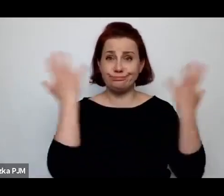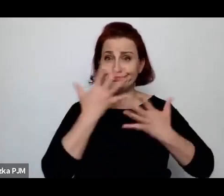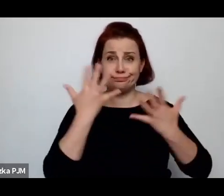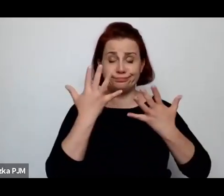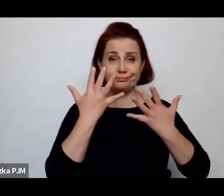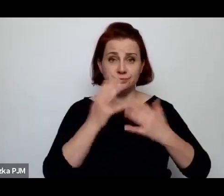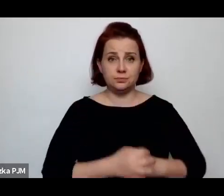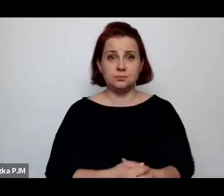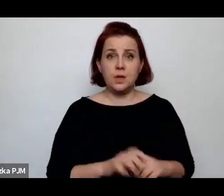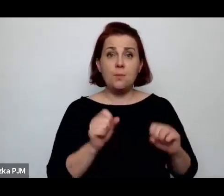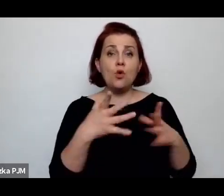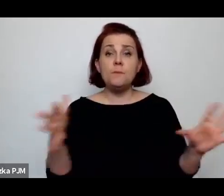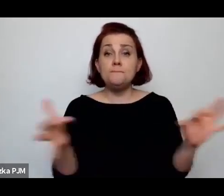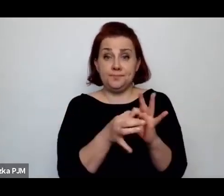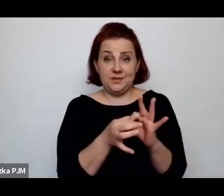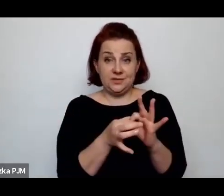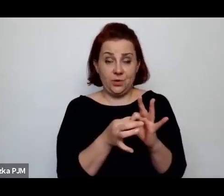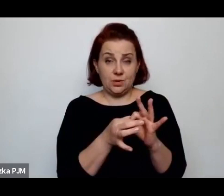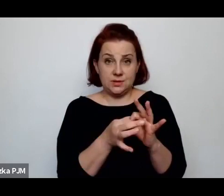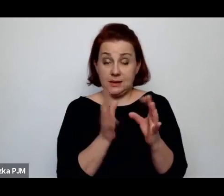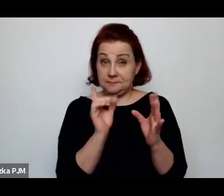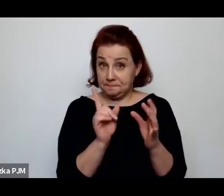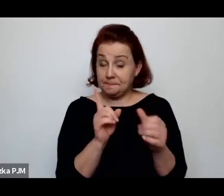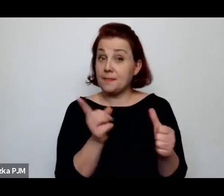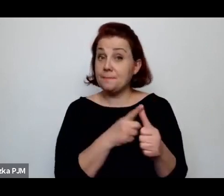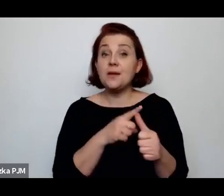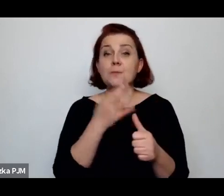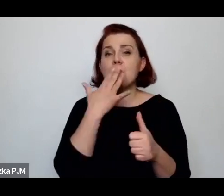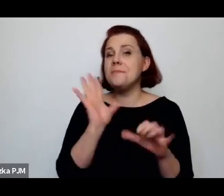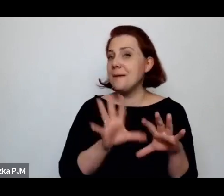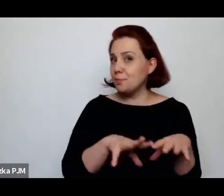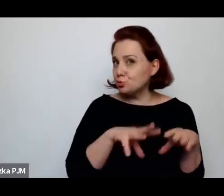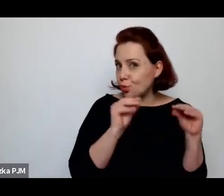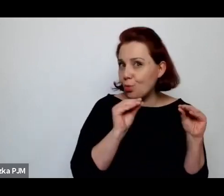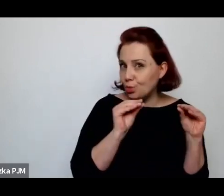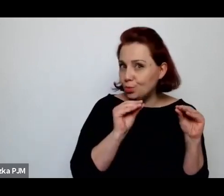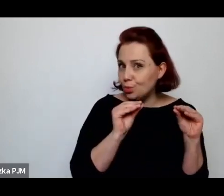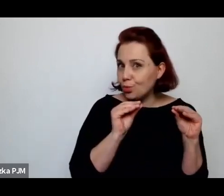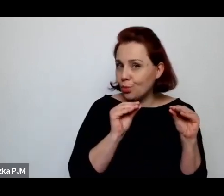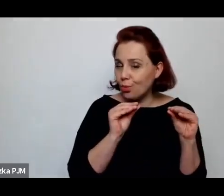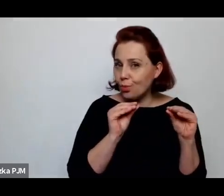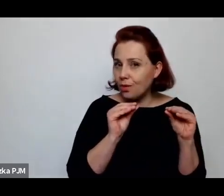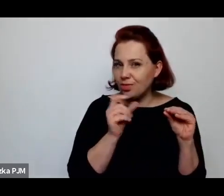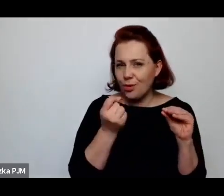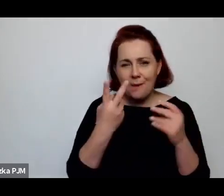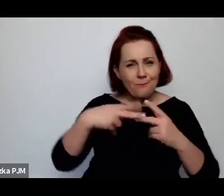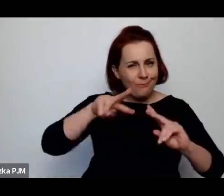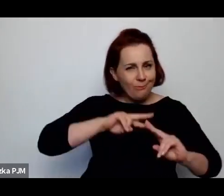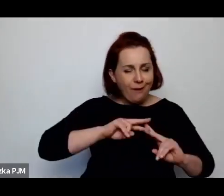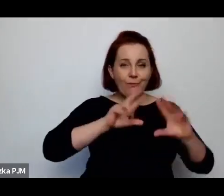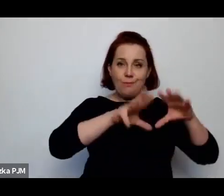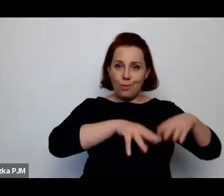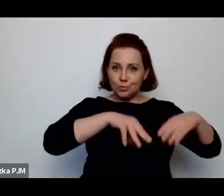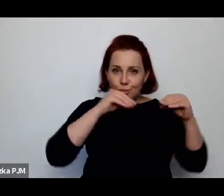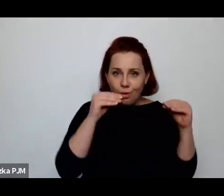po pierwsze – to, co mówiłam na początku tutaj takie koło – ale mówiłam, że